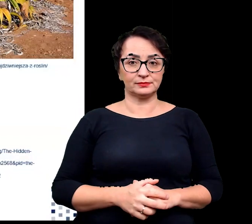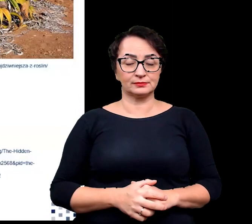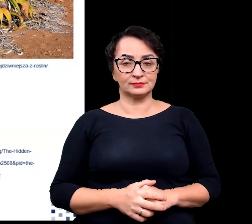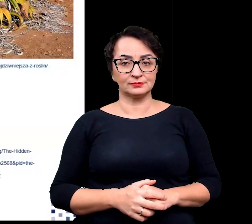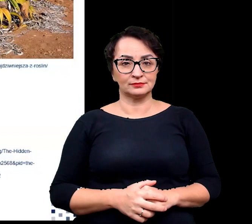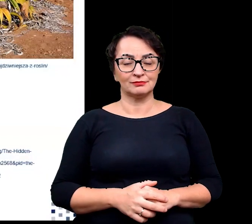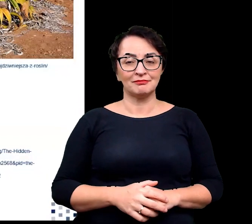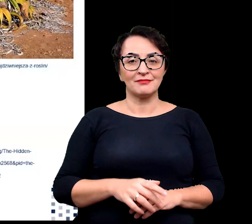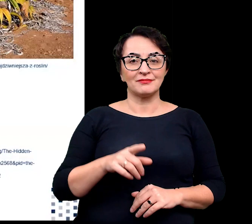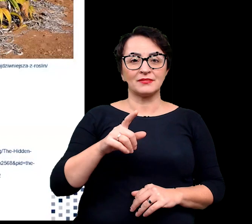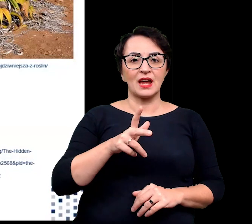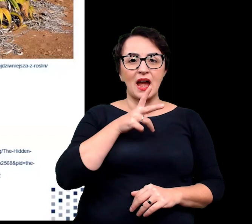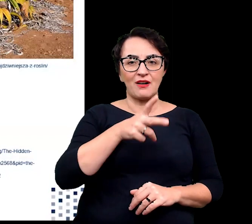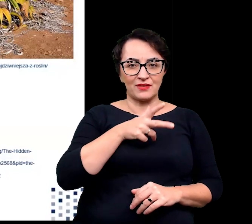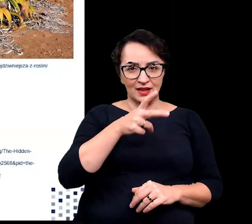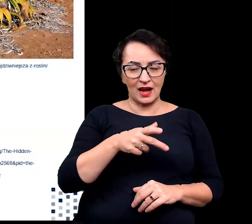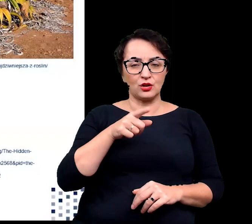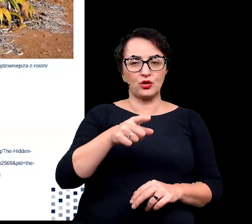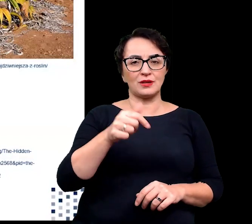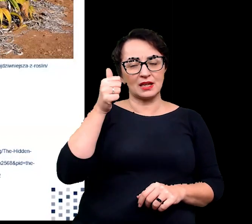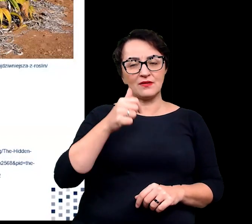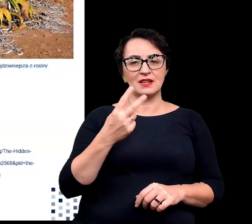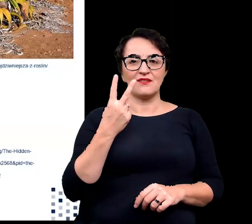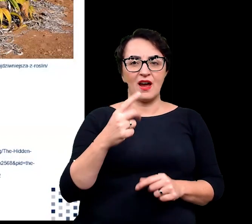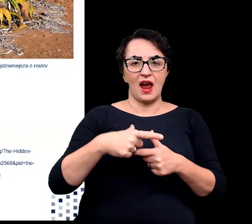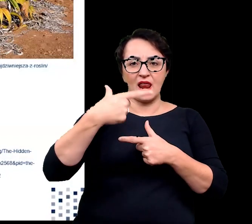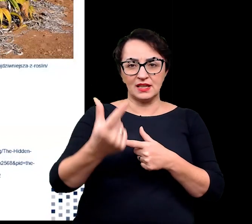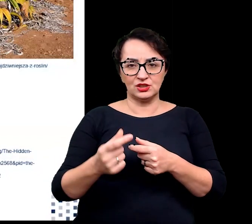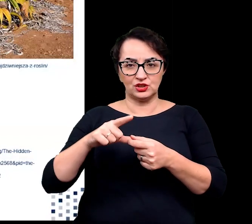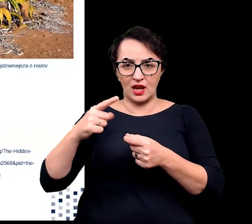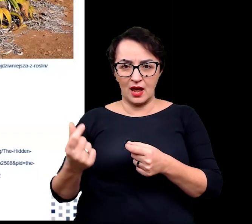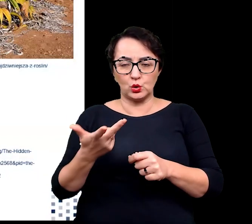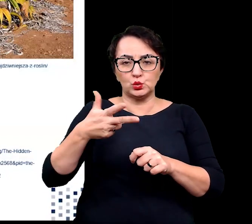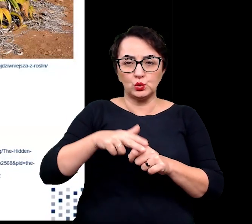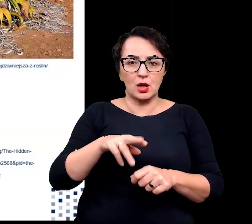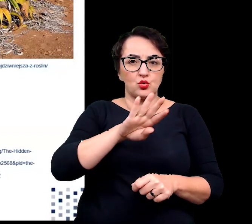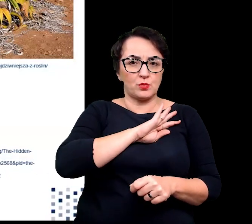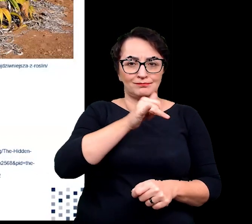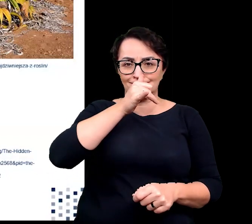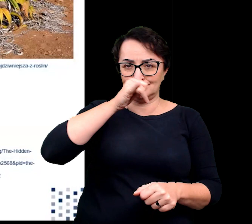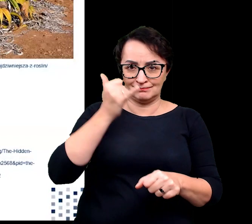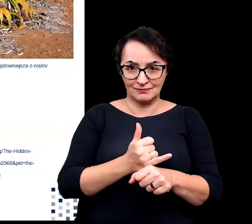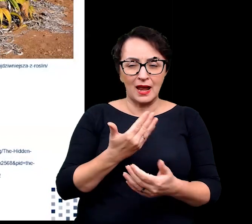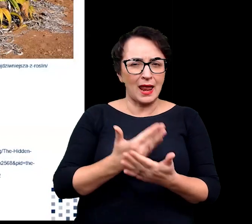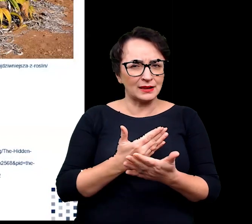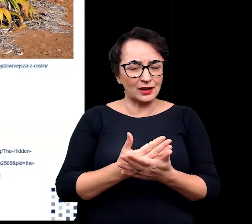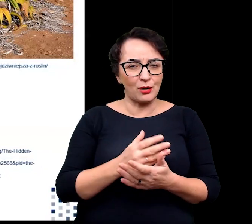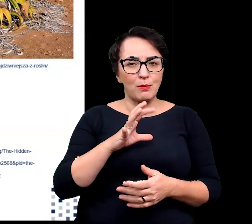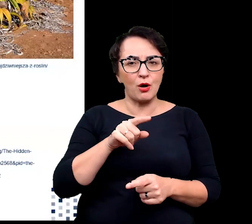co oznacza 2 liście, które nie mogą umrzeć. Związane jest to z wysokim poziomem ekspresji genów